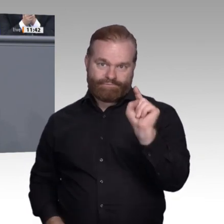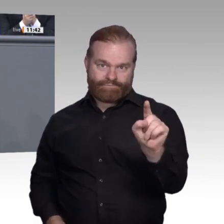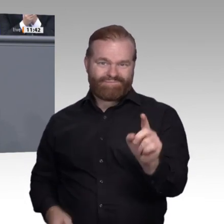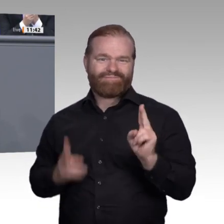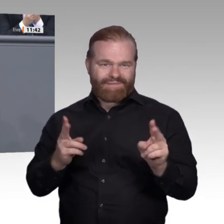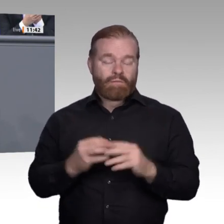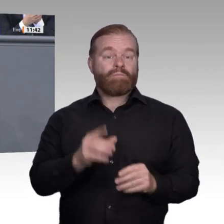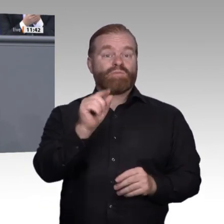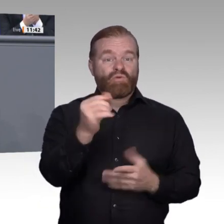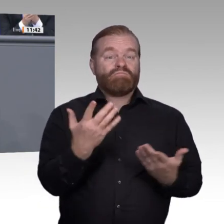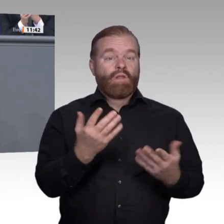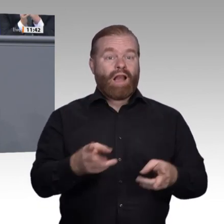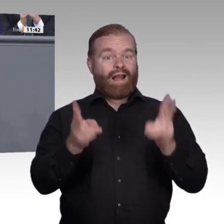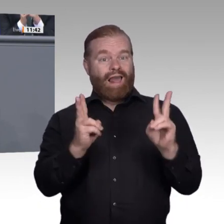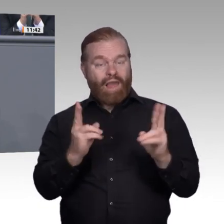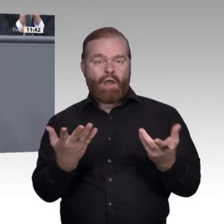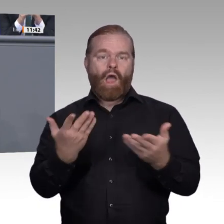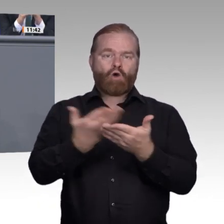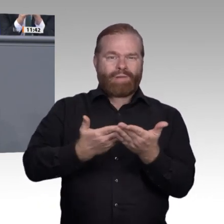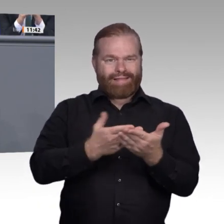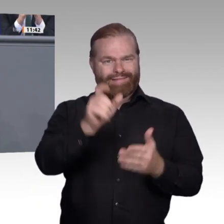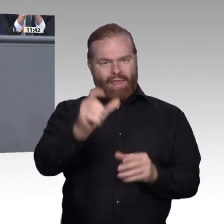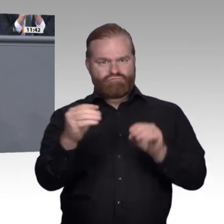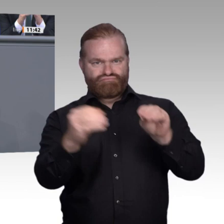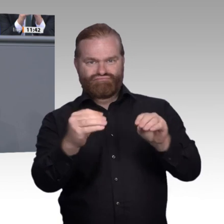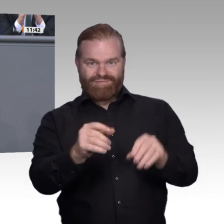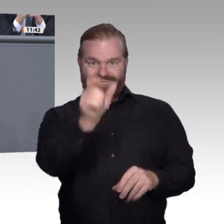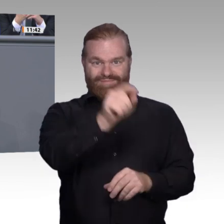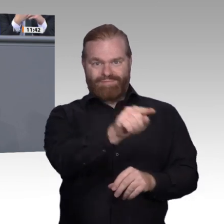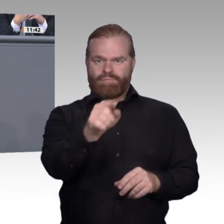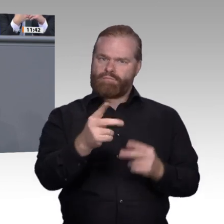die Politik und in die Gesellschaft muss wieder gestärkt und gefestigt werden. Dass